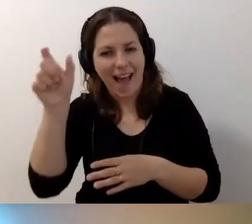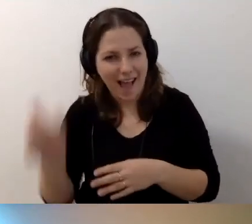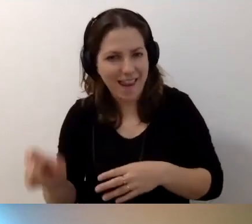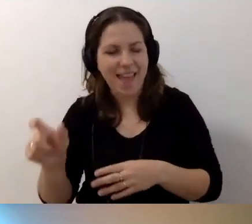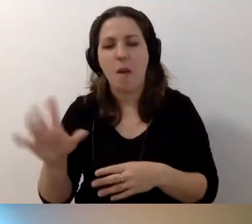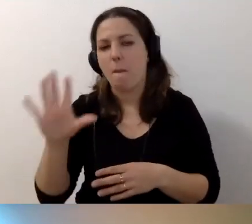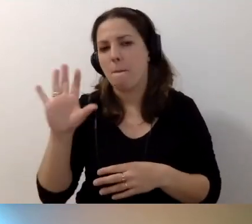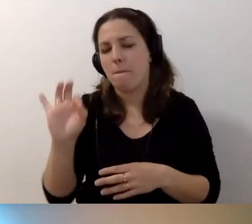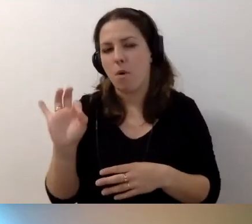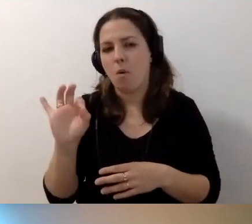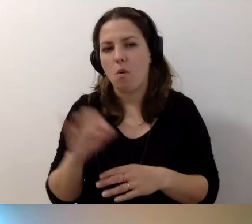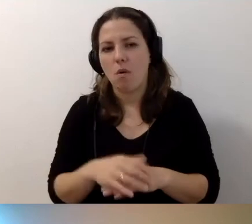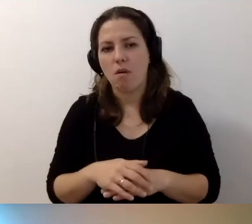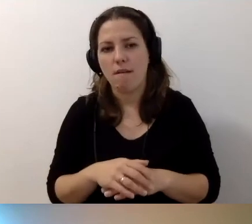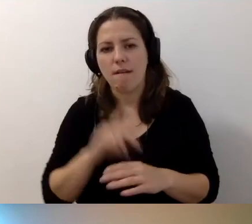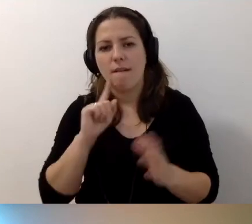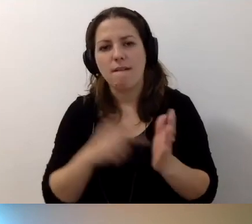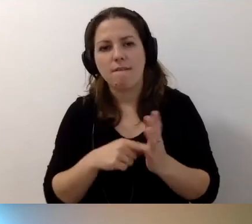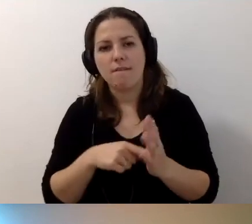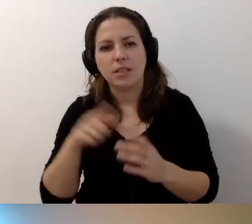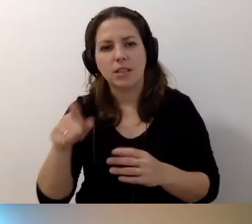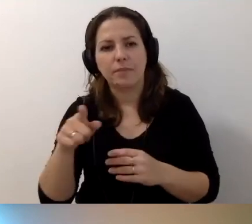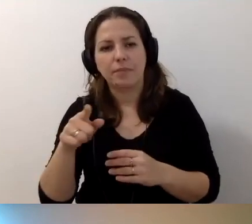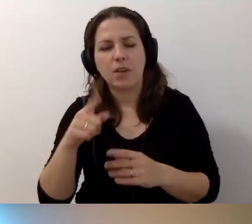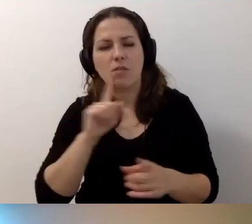Kiedy przepinałeś się na hotspot, rozmawialiśmy o tym,